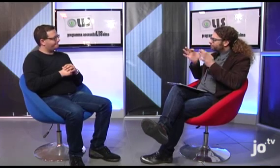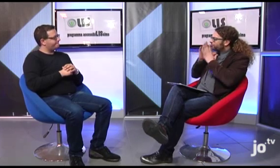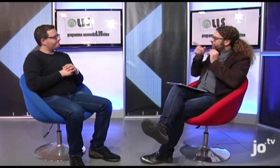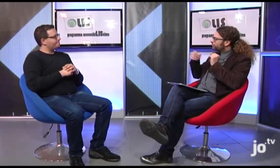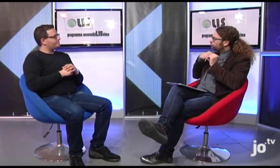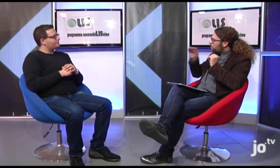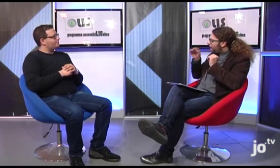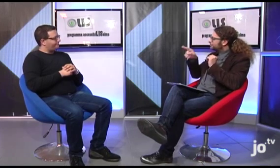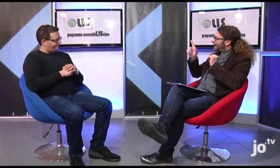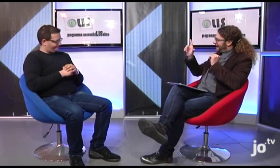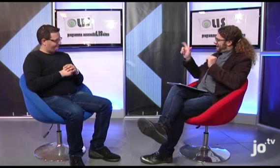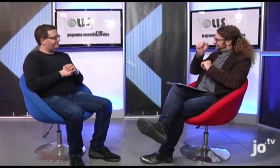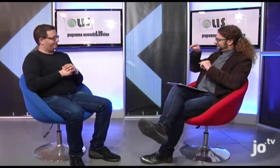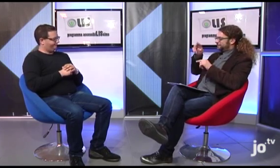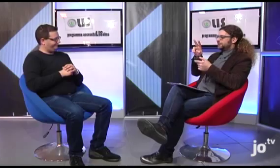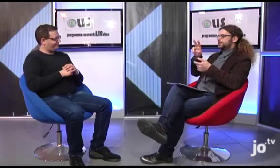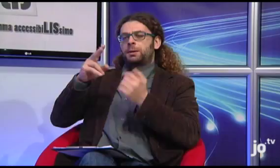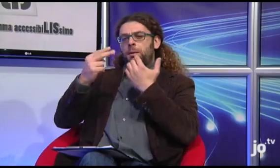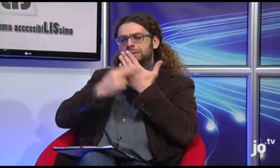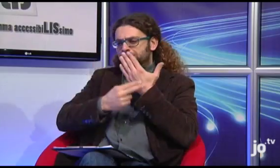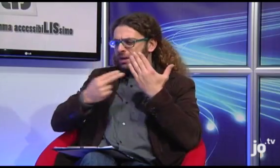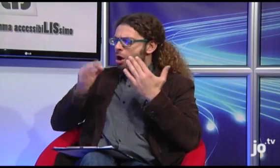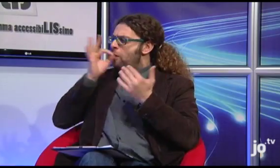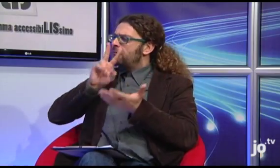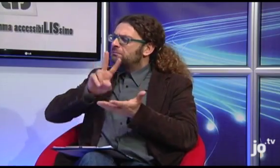A proposito di Lingua dei Segni, volevo chiederti ci sono versioni della Bibbia, del Vangelo